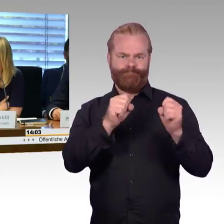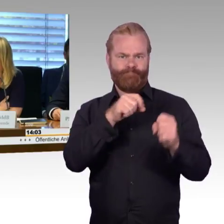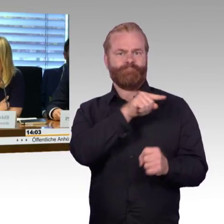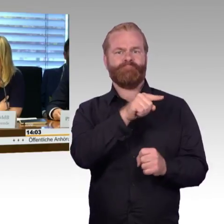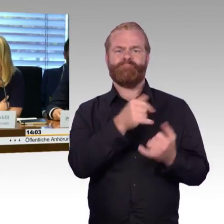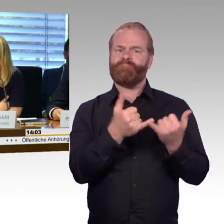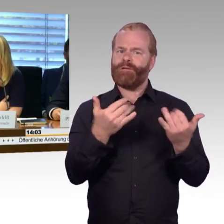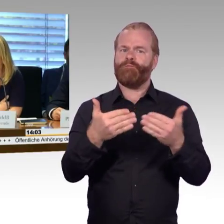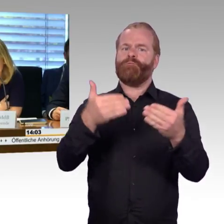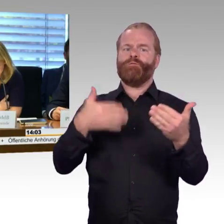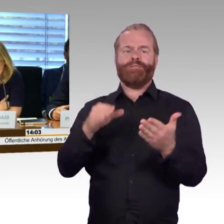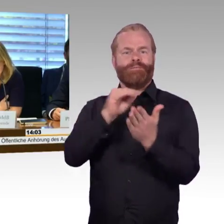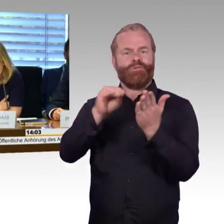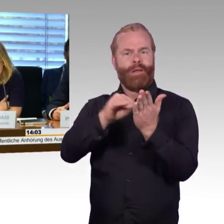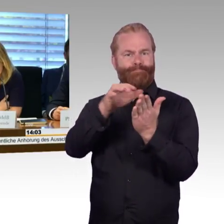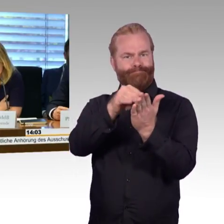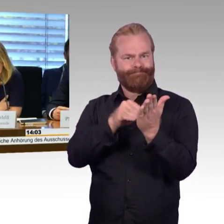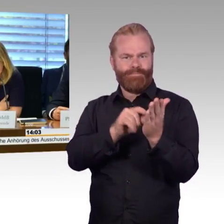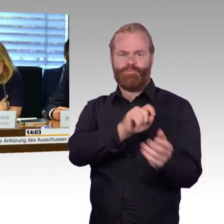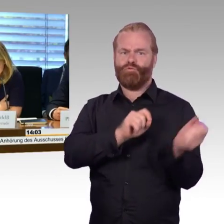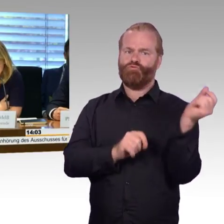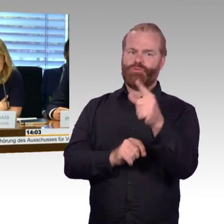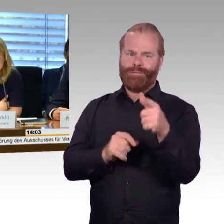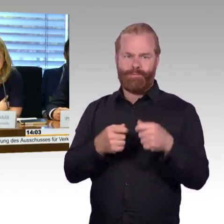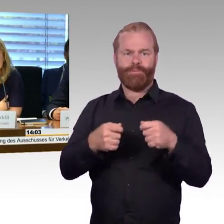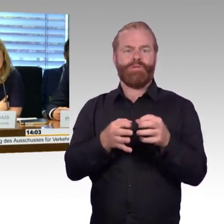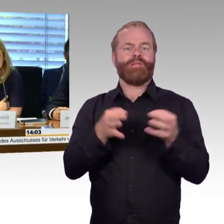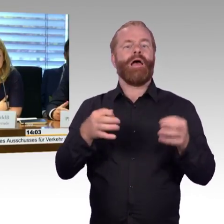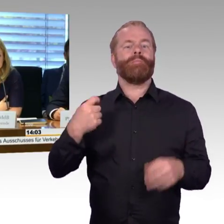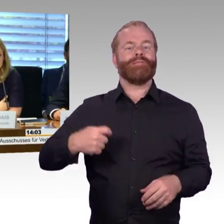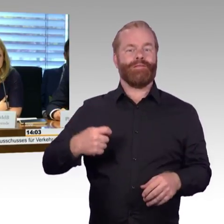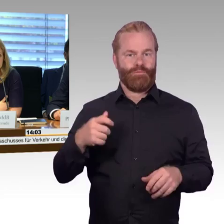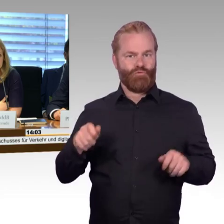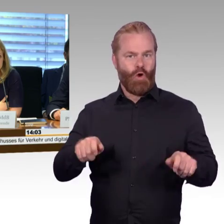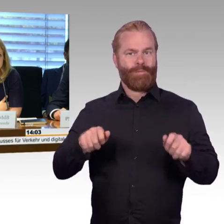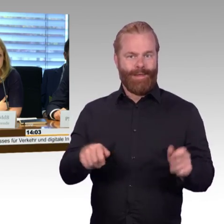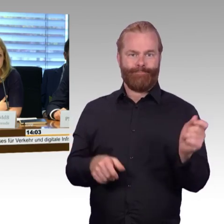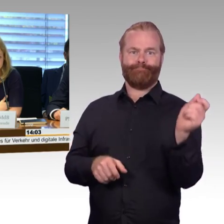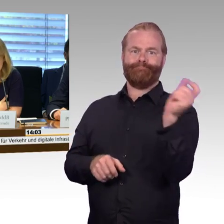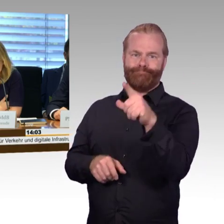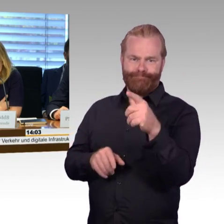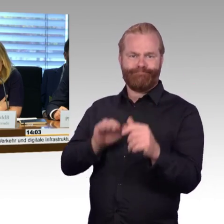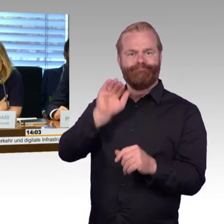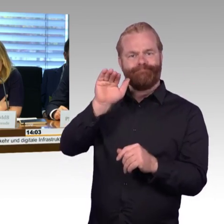und den Reisen mit der Deutschen Bahn AG berichtet haben. Der Verkehrsausschuss hat ihr Anliegen aufgegriffen